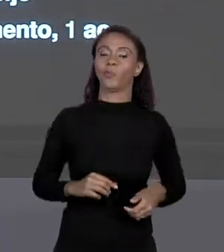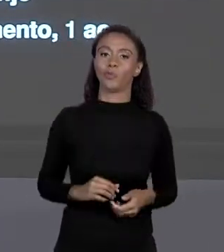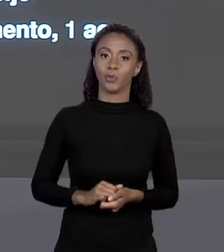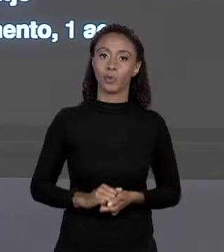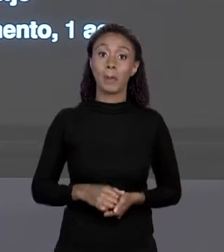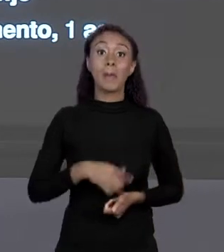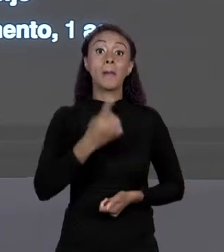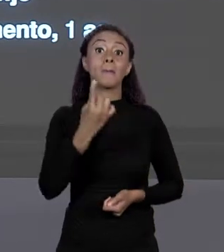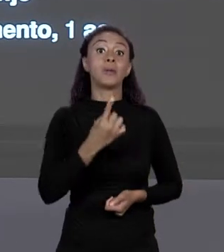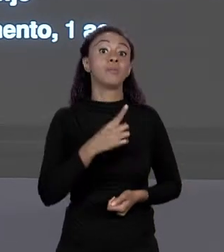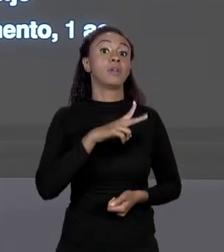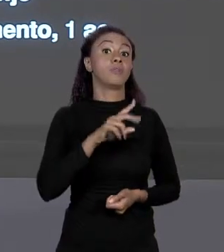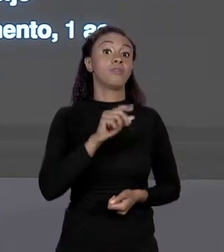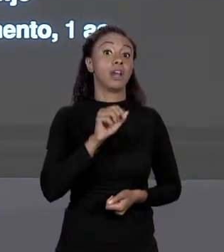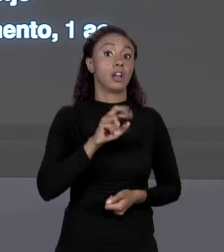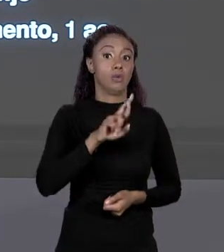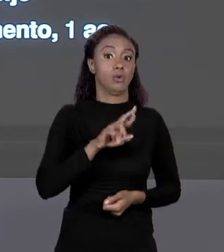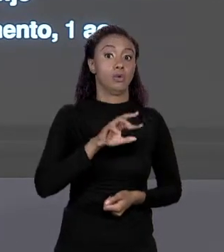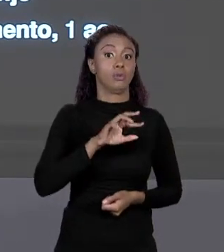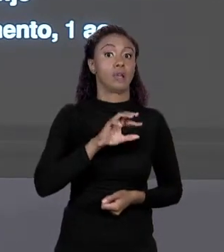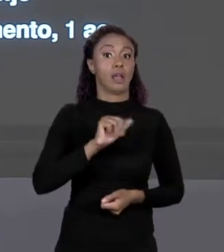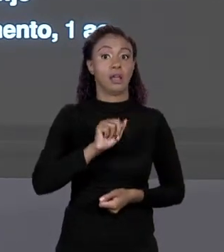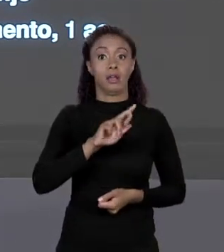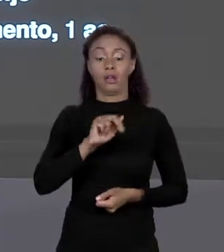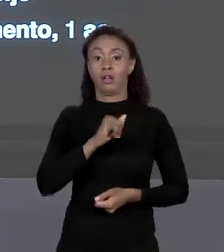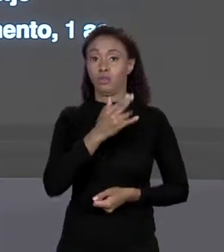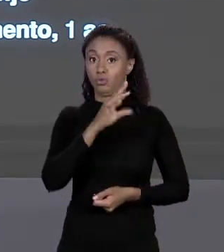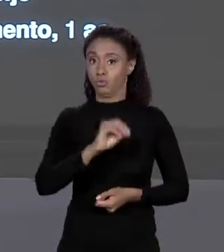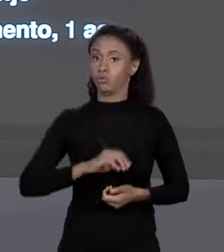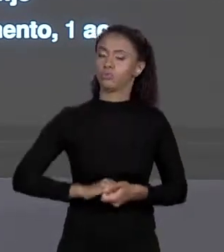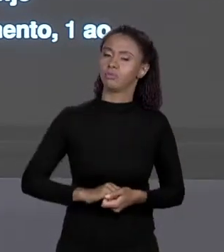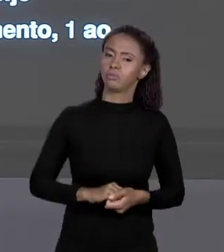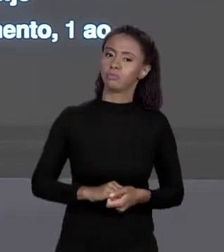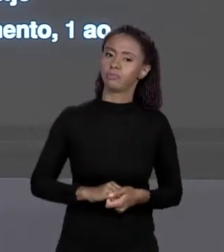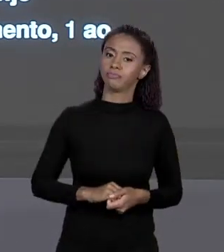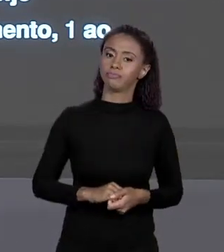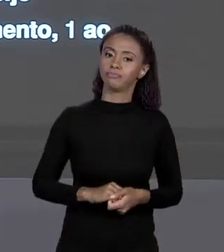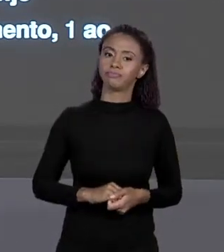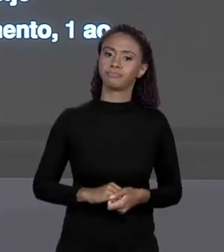E COMO A GENTE PODE LER UM ELEMENTO QUALQUER DO ARRANJO